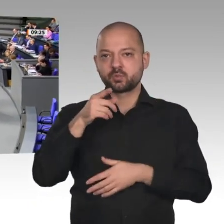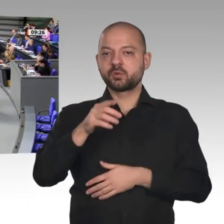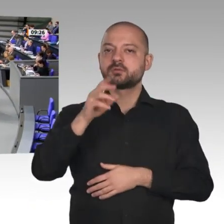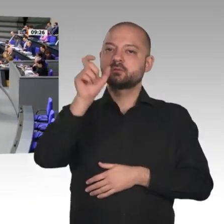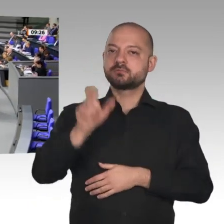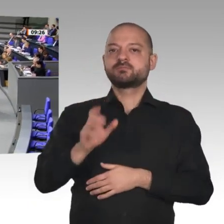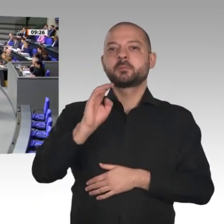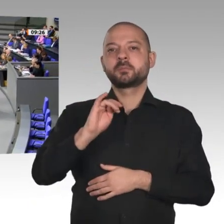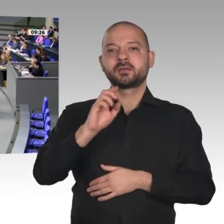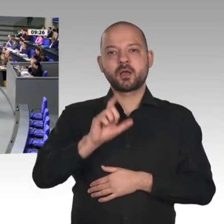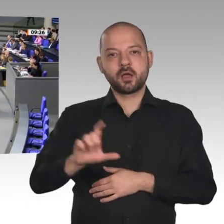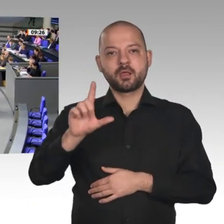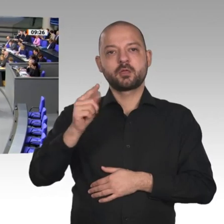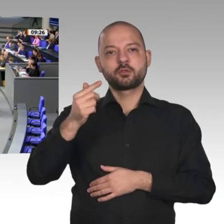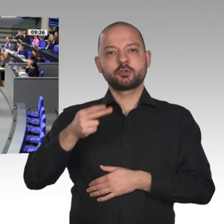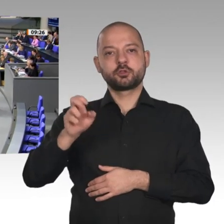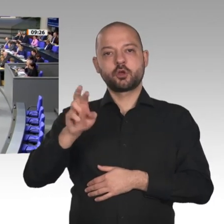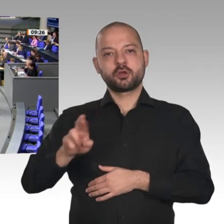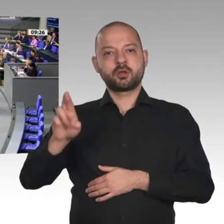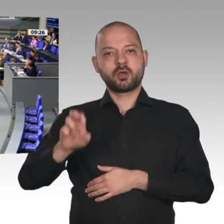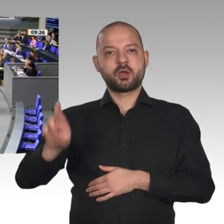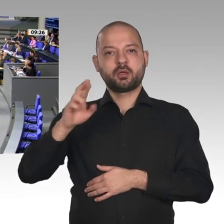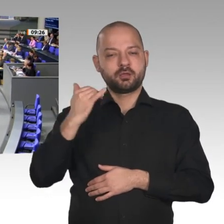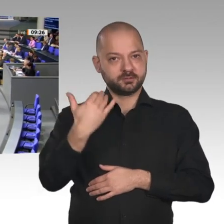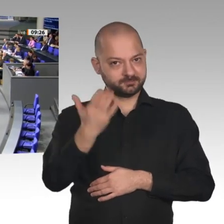Herr Präsident! Meine sehr verehrten Damen und Herren!